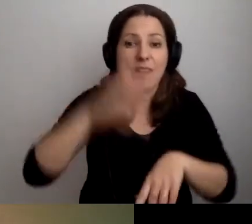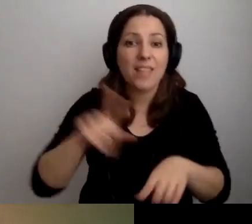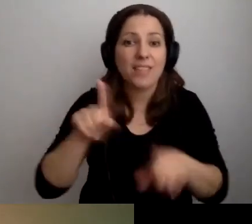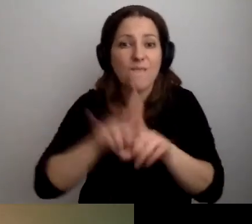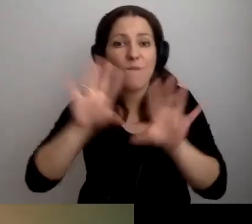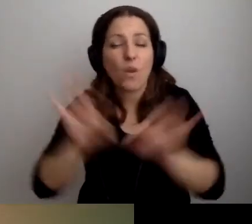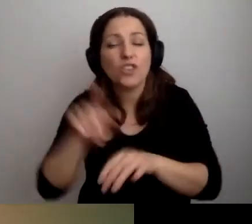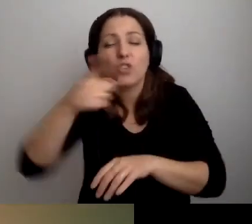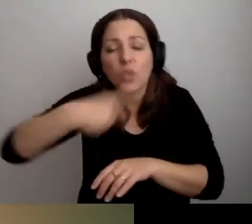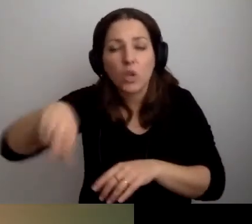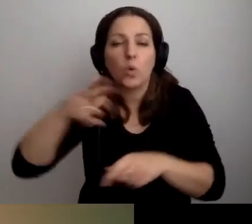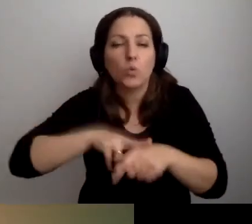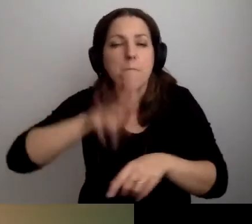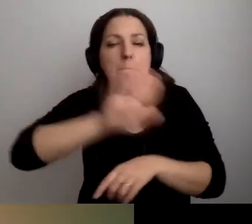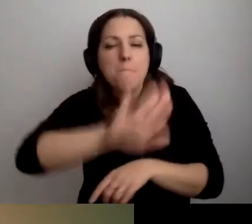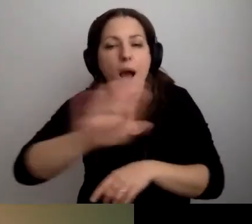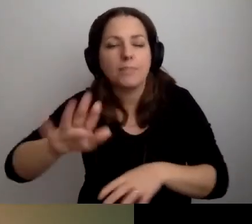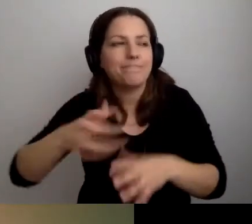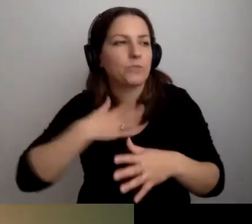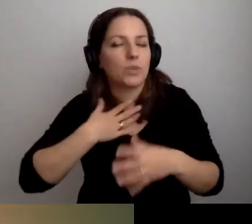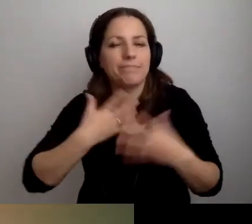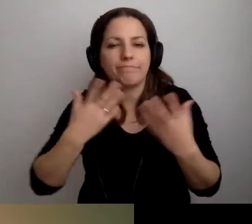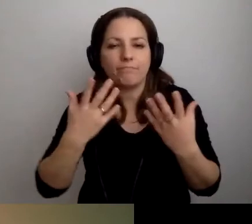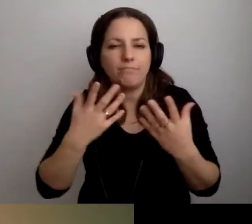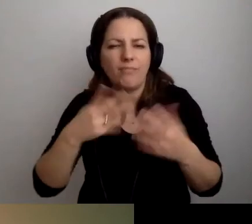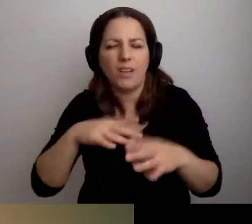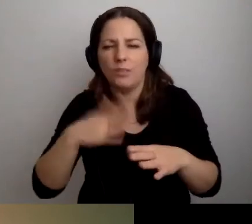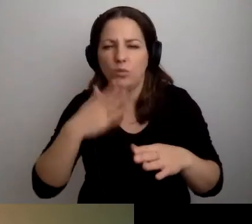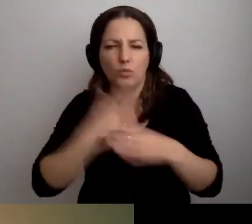Ale też ci, którzy mają dość hałasu.